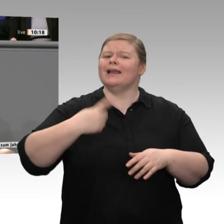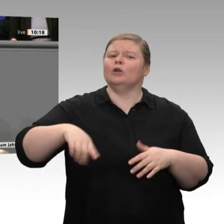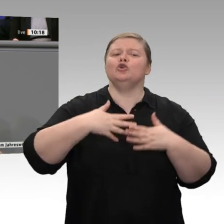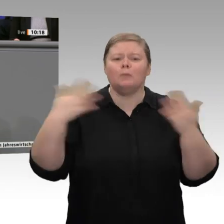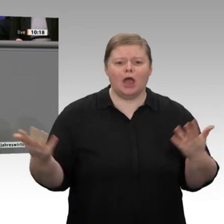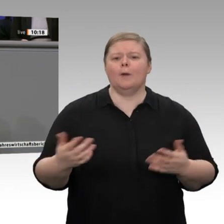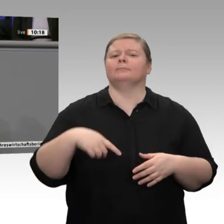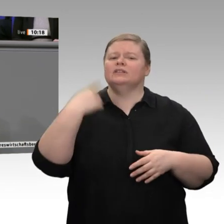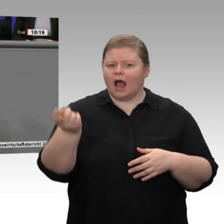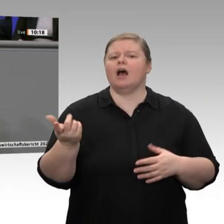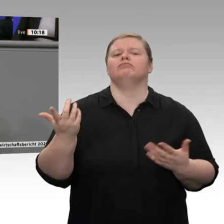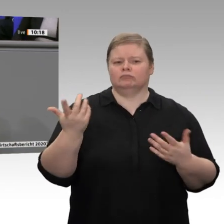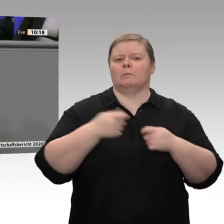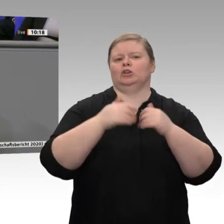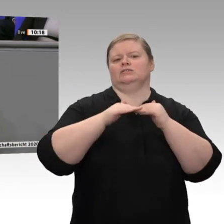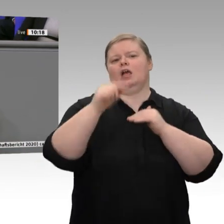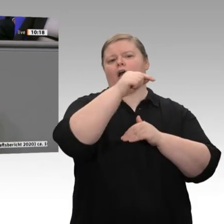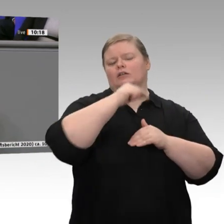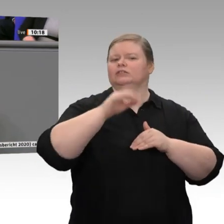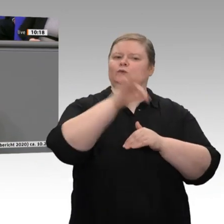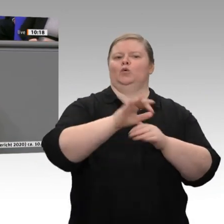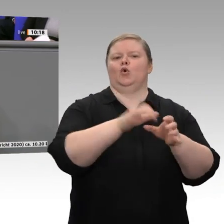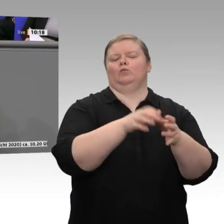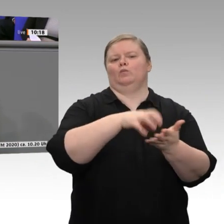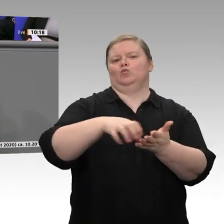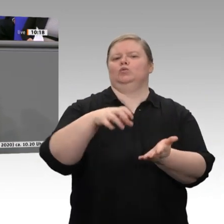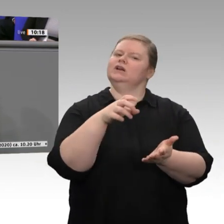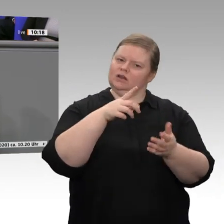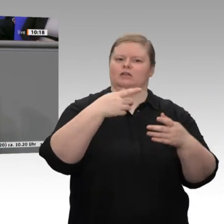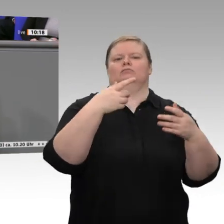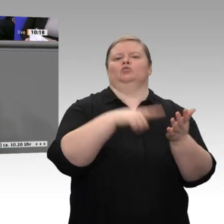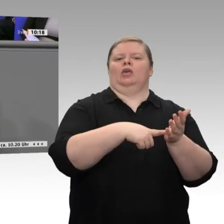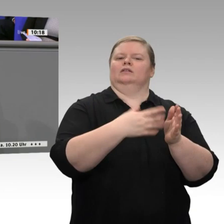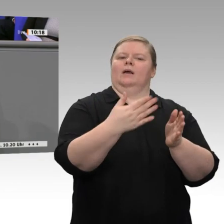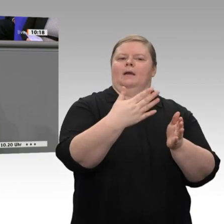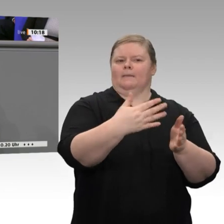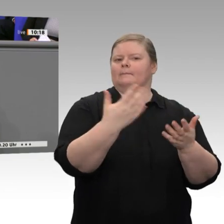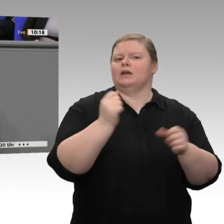Vergangenheit maßgebend entlastet. Übrigens muss man an dieser Stelle auch erwähnen,